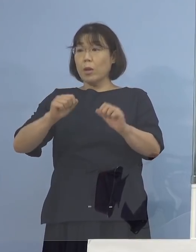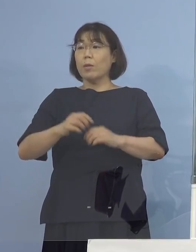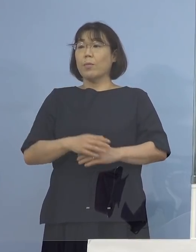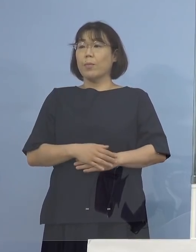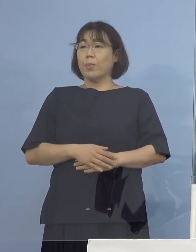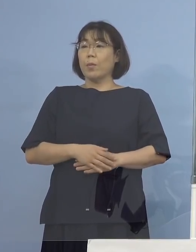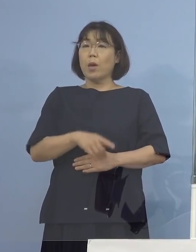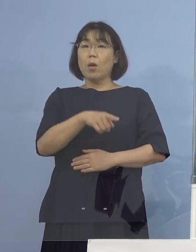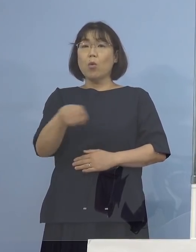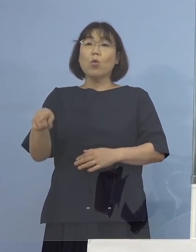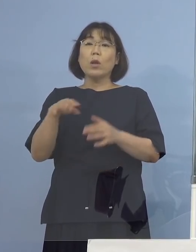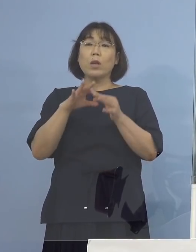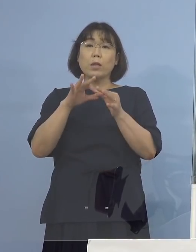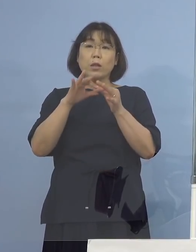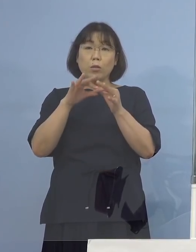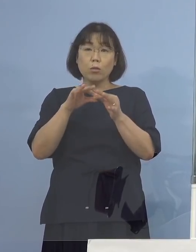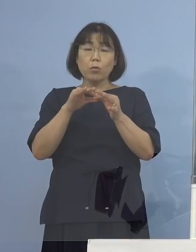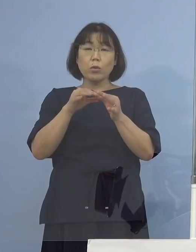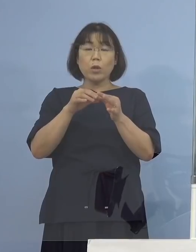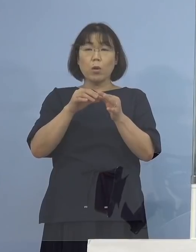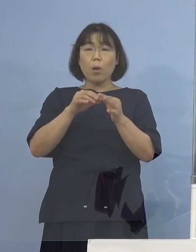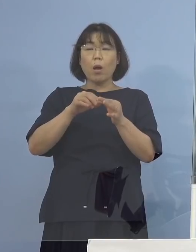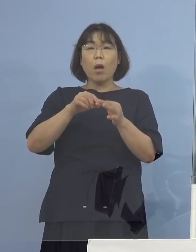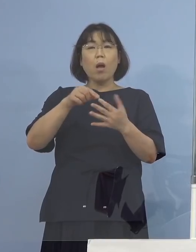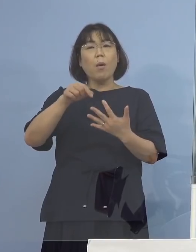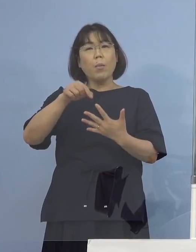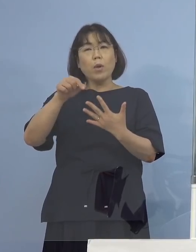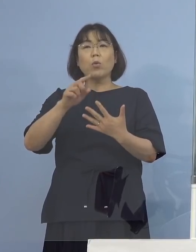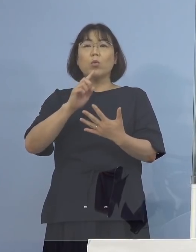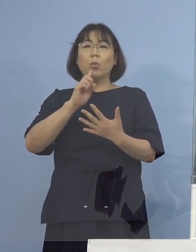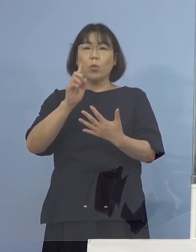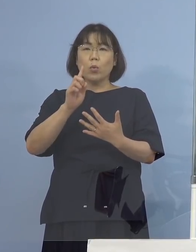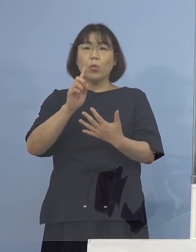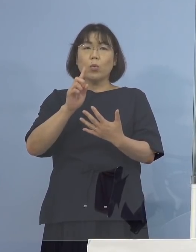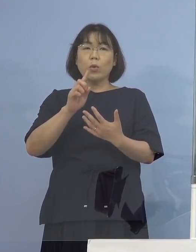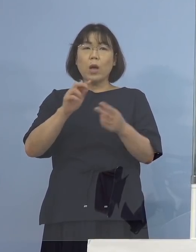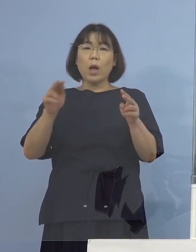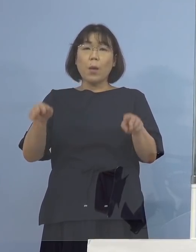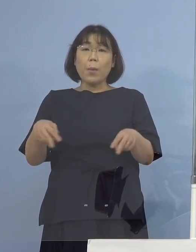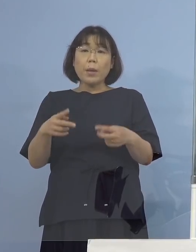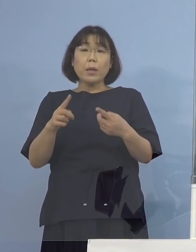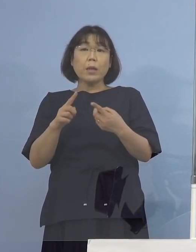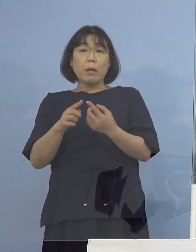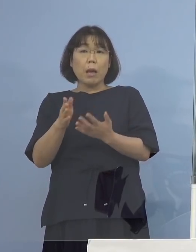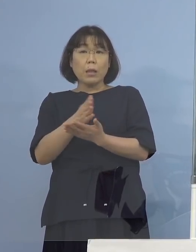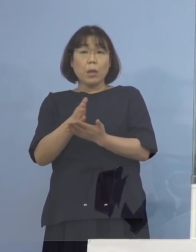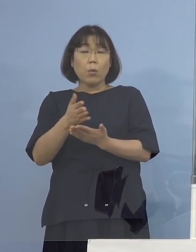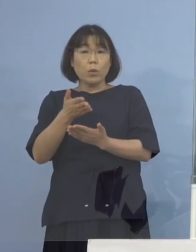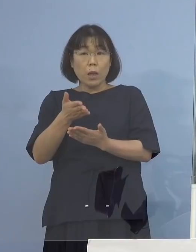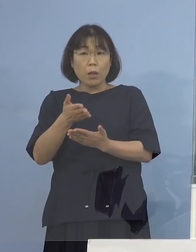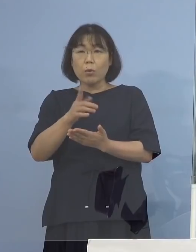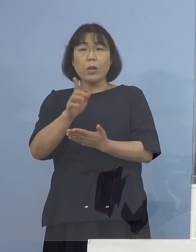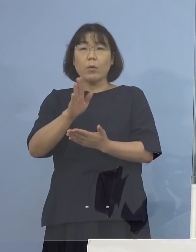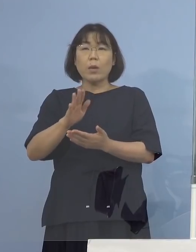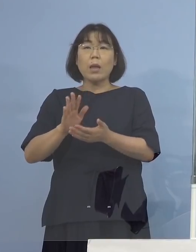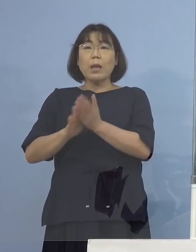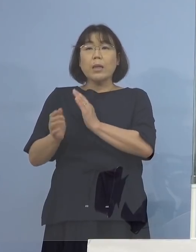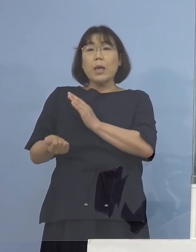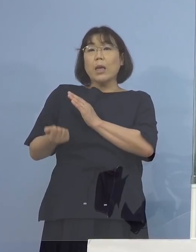それについてはセレクトというか そこについては専門的に判断させていただいてとか 基本は県が保有している検体ということで